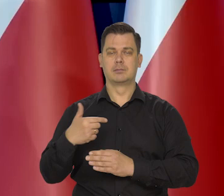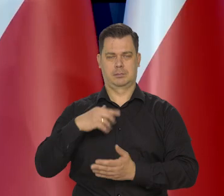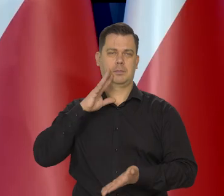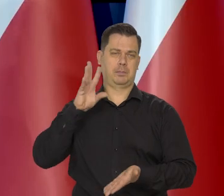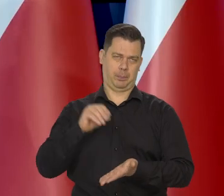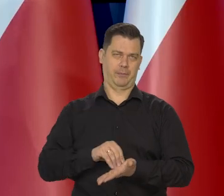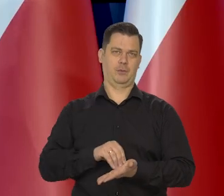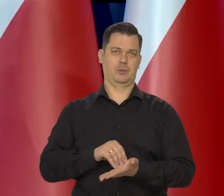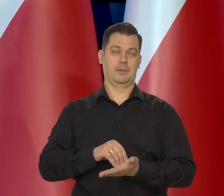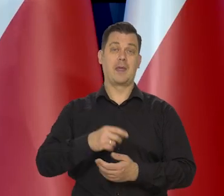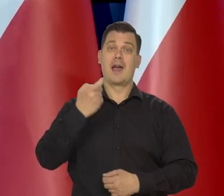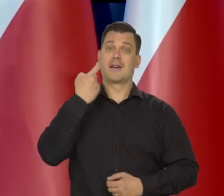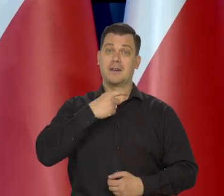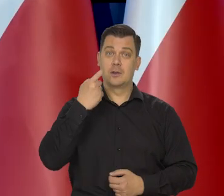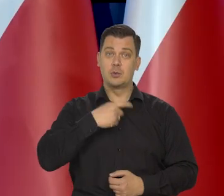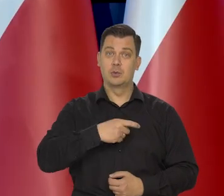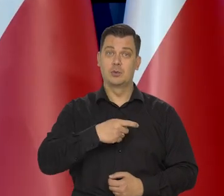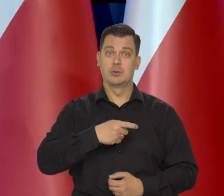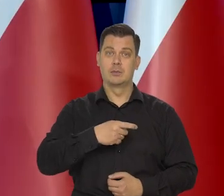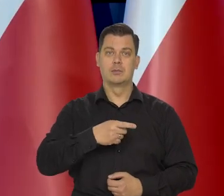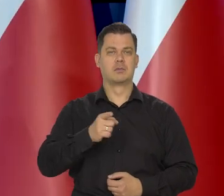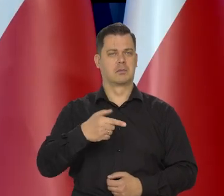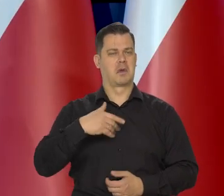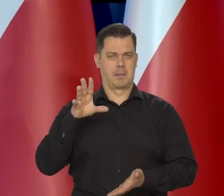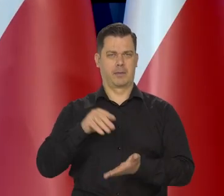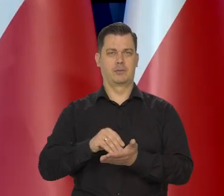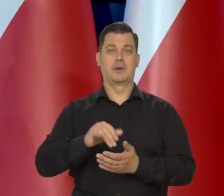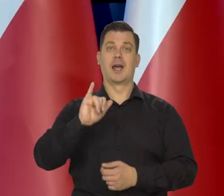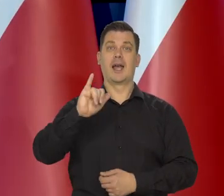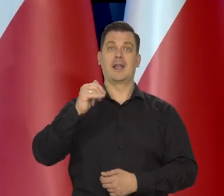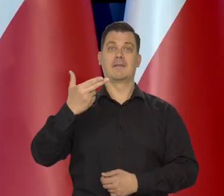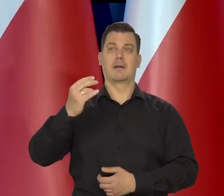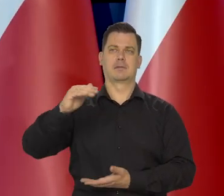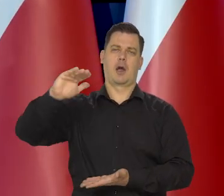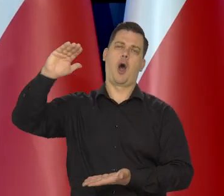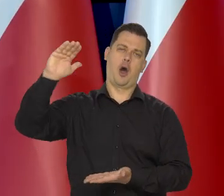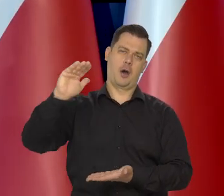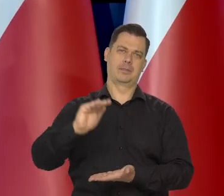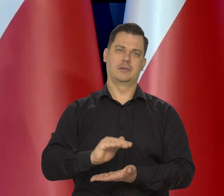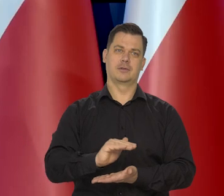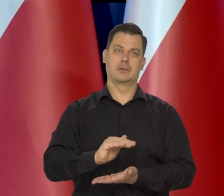A już w kwietniu bardzo silnie, no, że inflacja silnie spada.